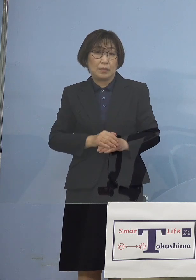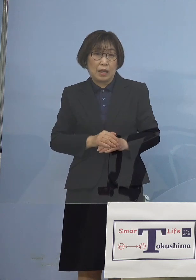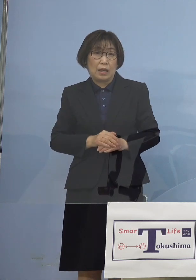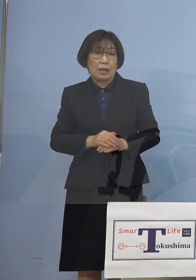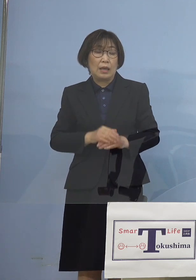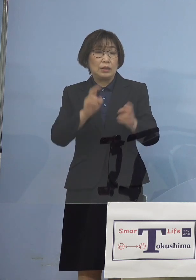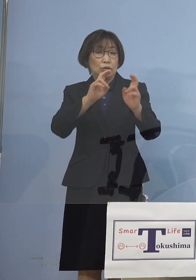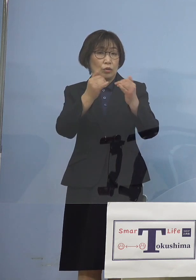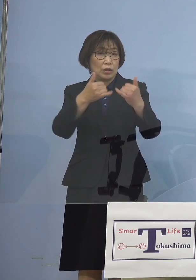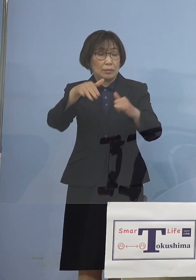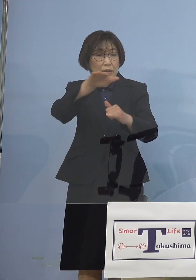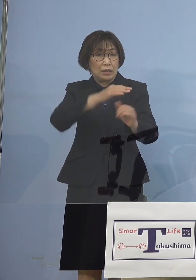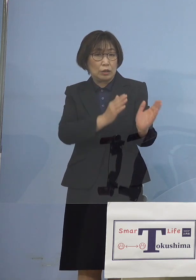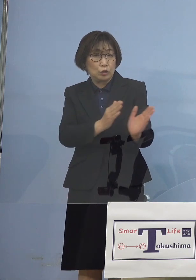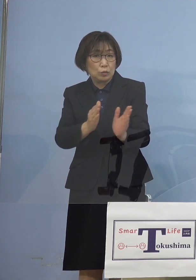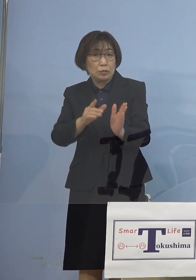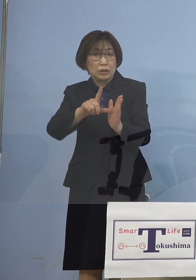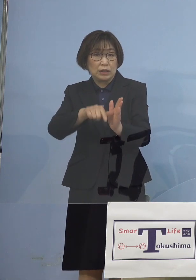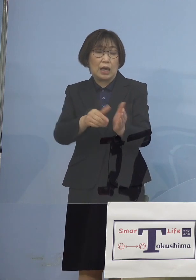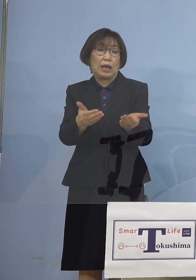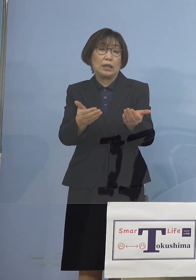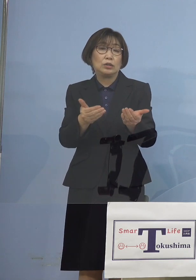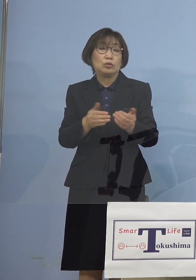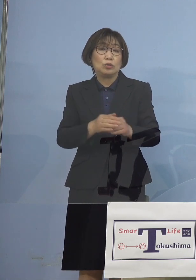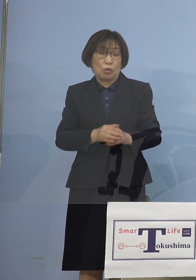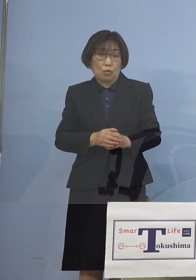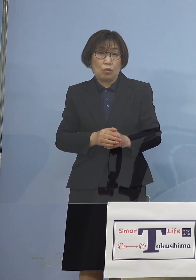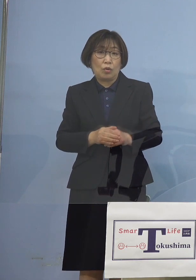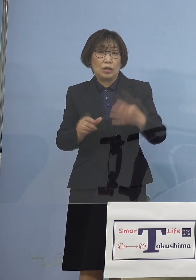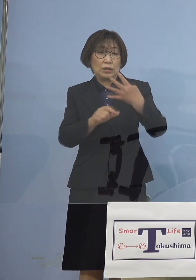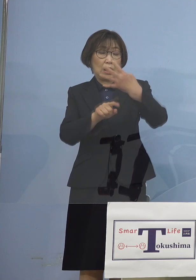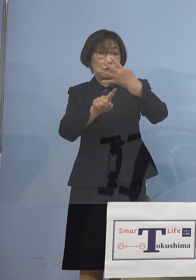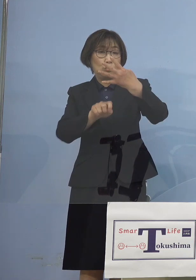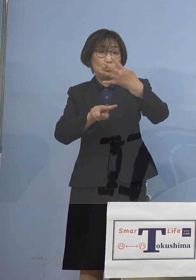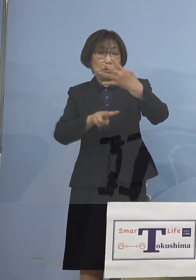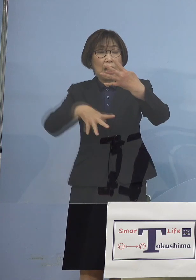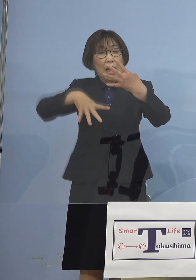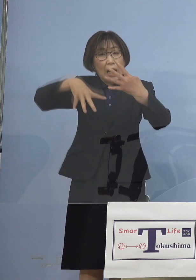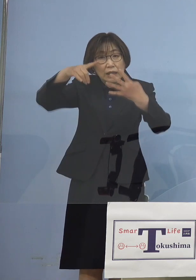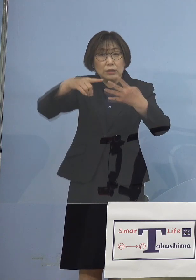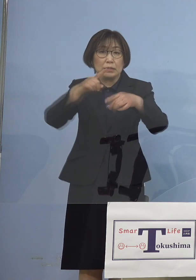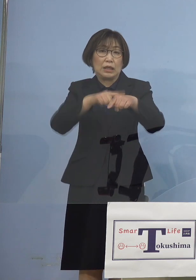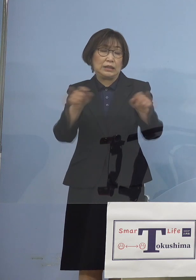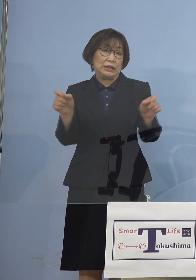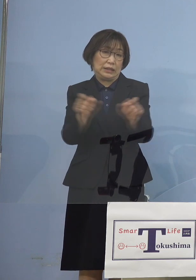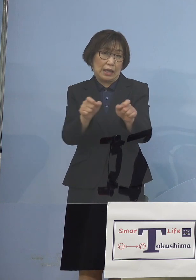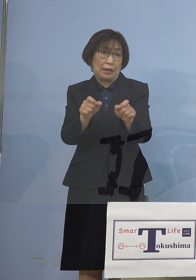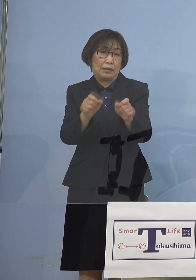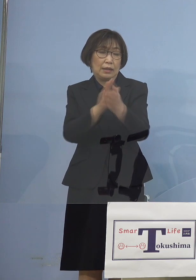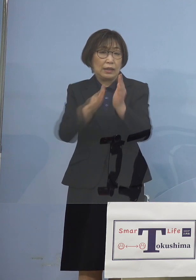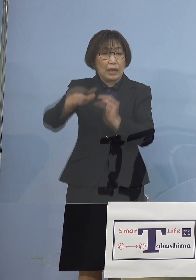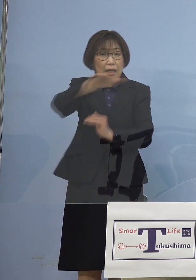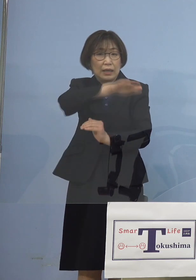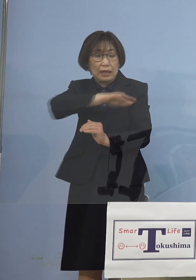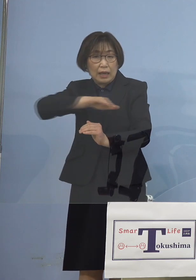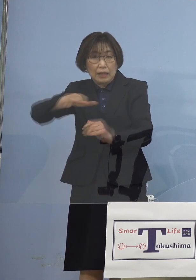4月16日から初の時短 これを飲食店に 全県下でかけさせていただく こととなりました